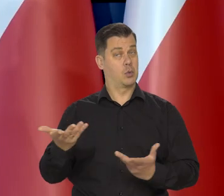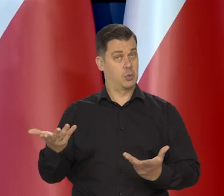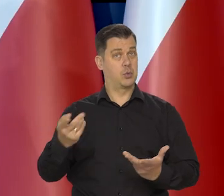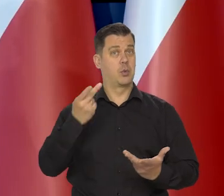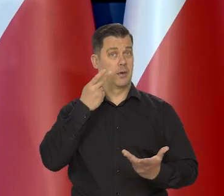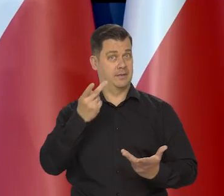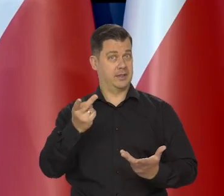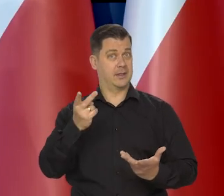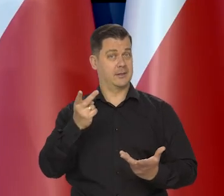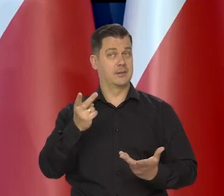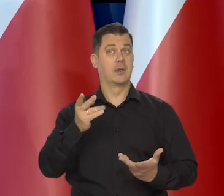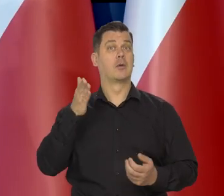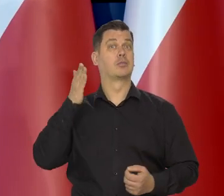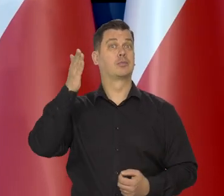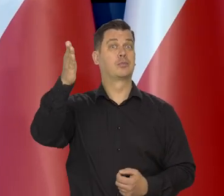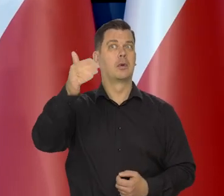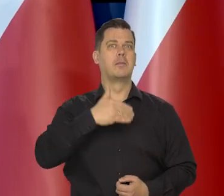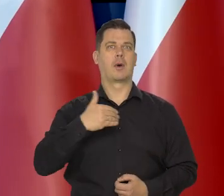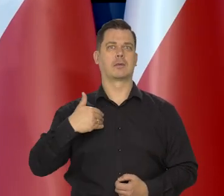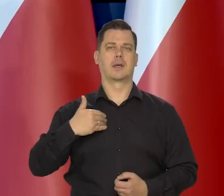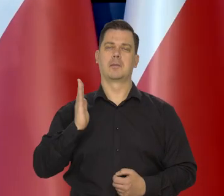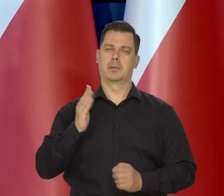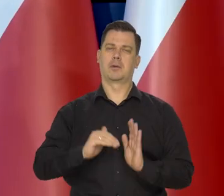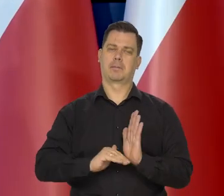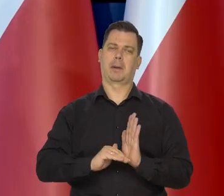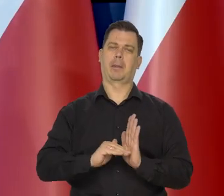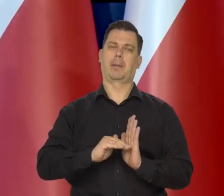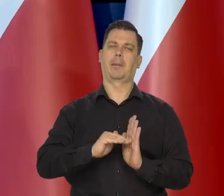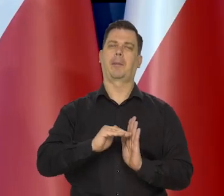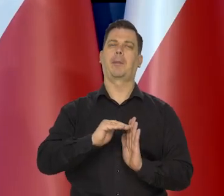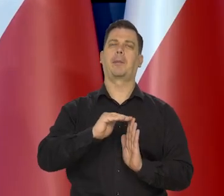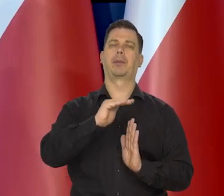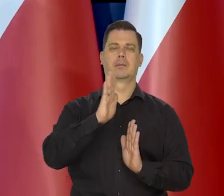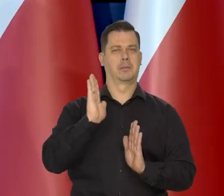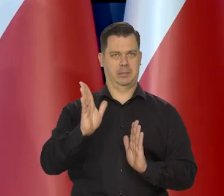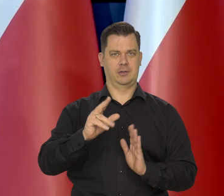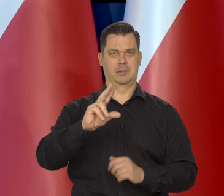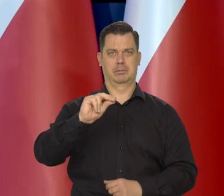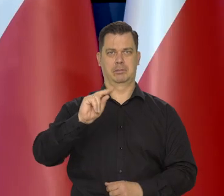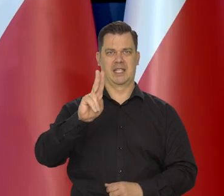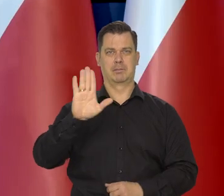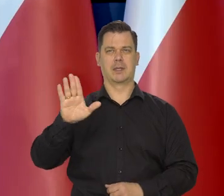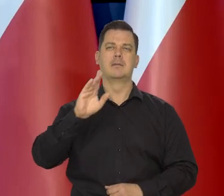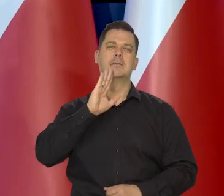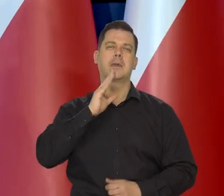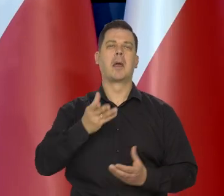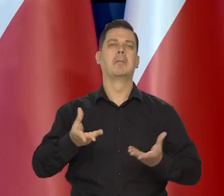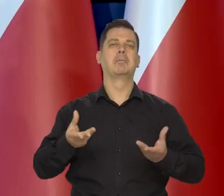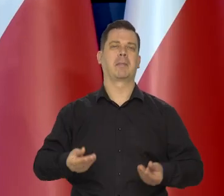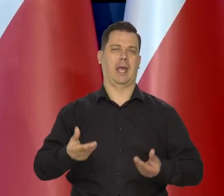wskazują, że Polska będzie stopniowo wychodzić z obecnego spowolnienia, że to będzie miękkie lądowanie tak zwane,